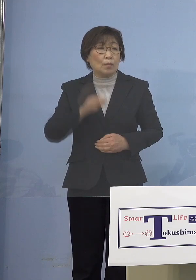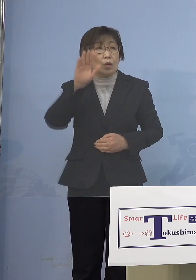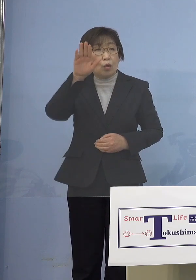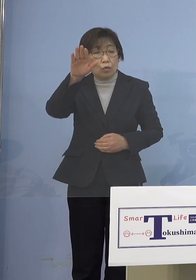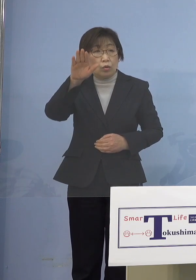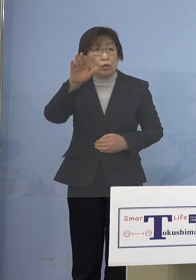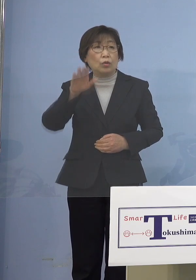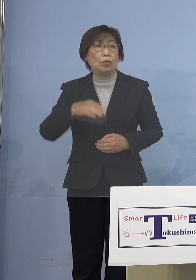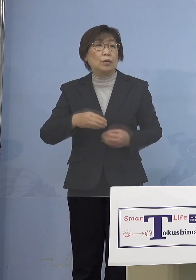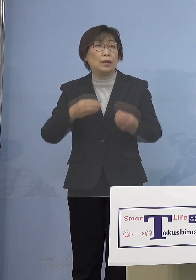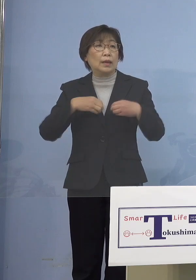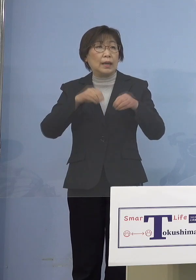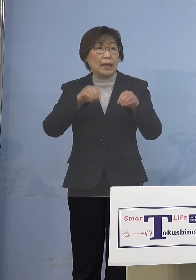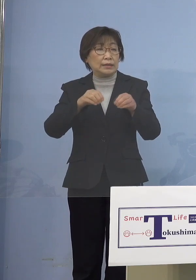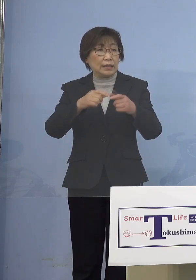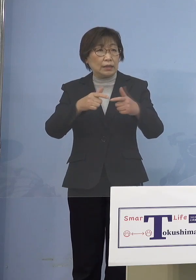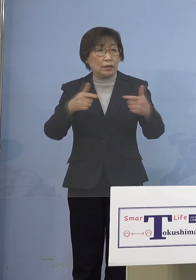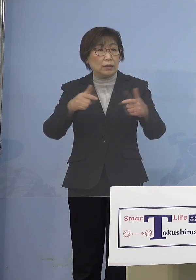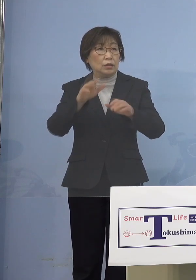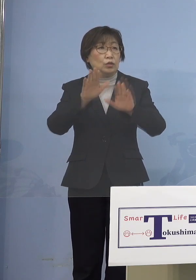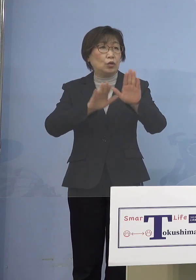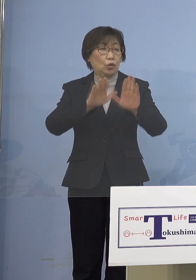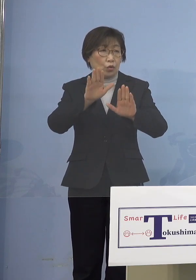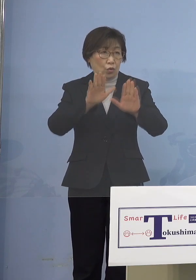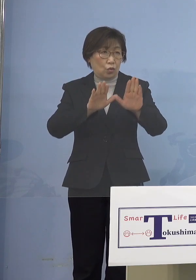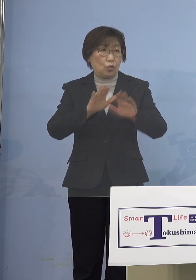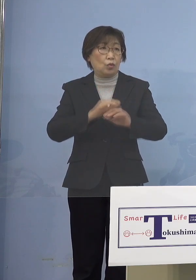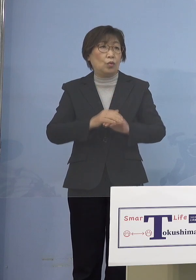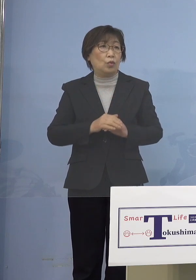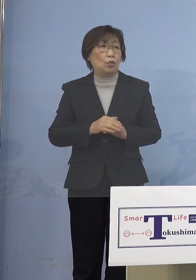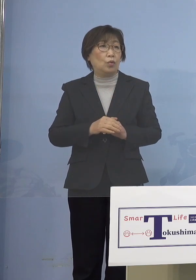見通しについてなんですけれども 当初よりピークアウトの時期は後ろに